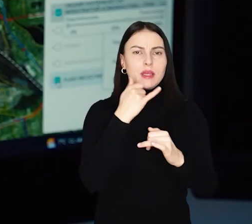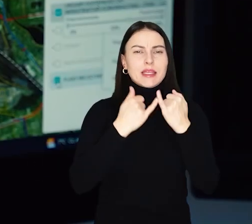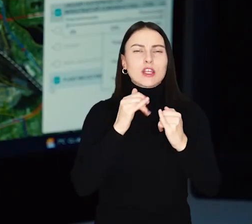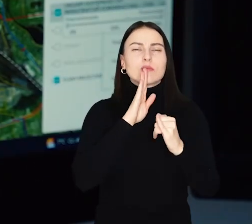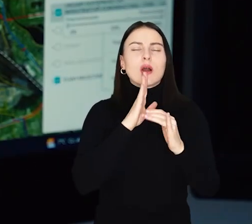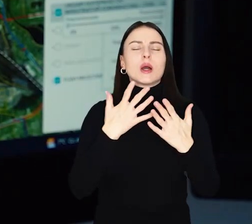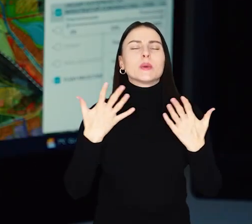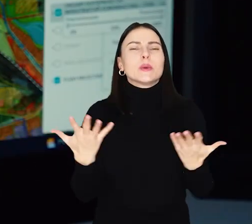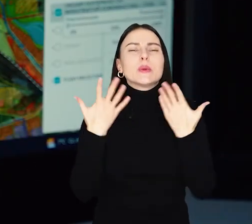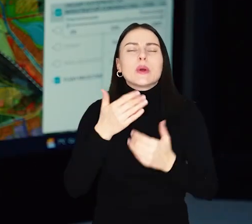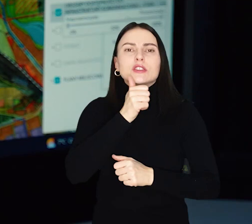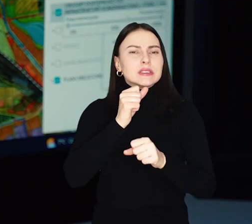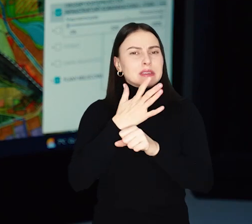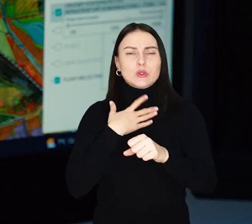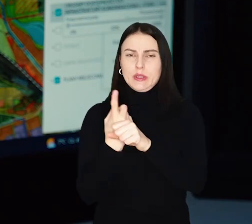Im bledszy, tym do przystanku dalej.